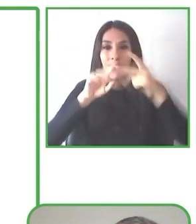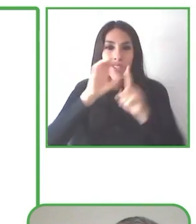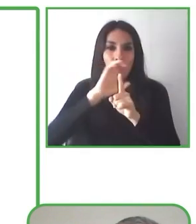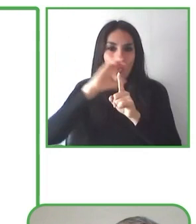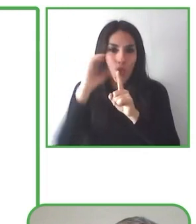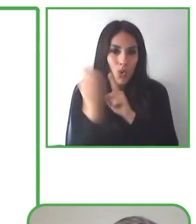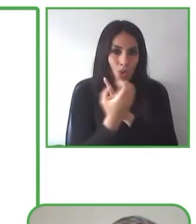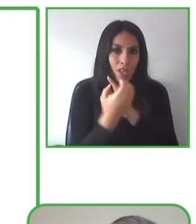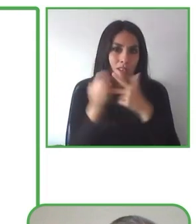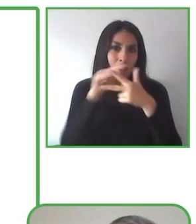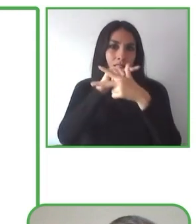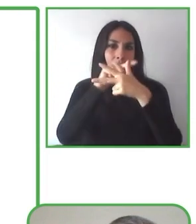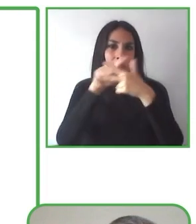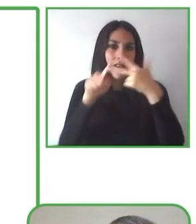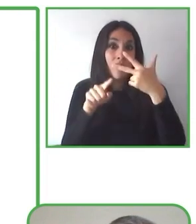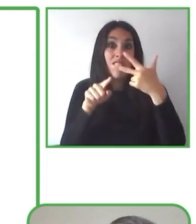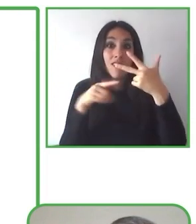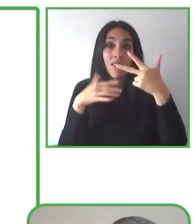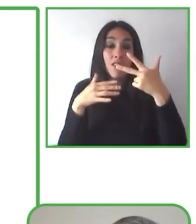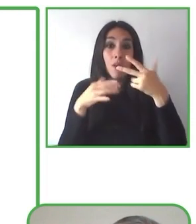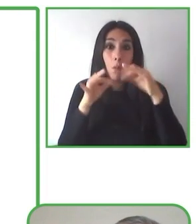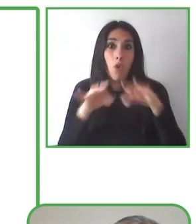Antes de eso, había sido un guía.